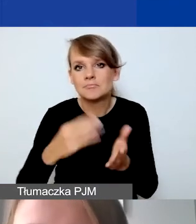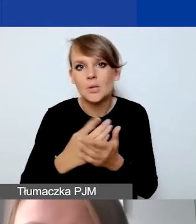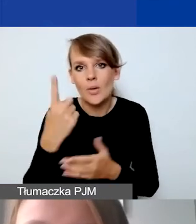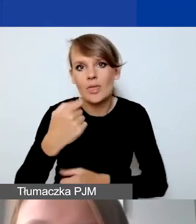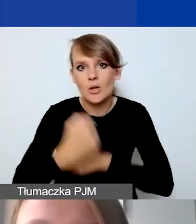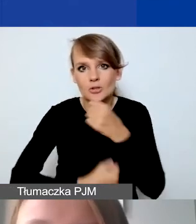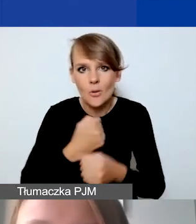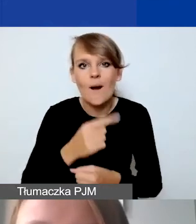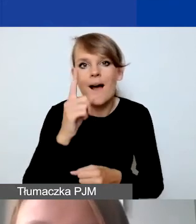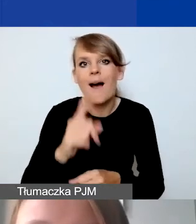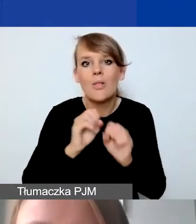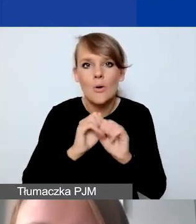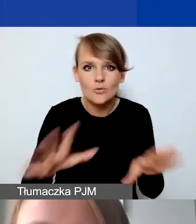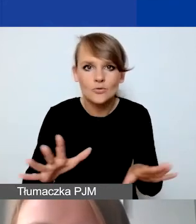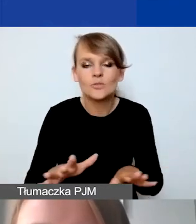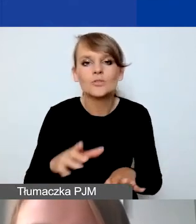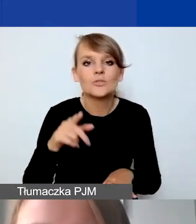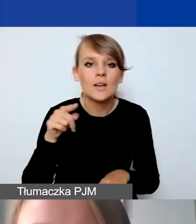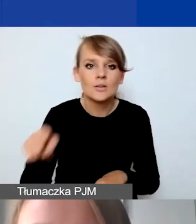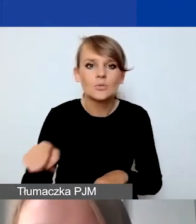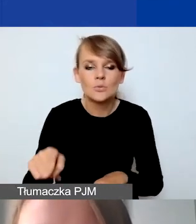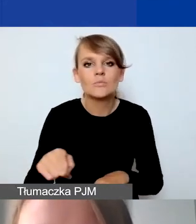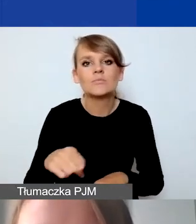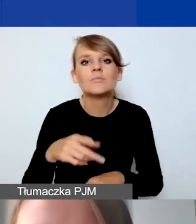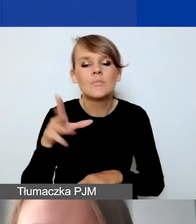Oczywiście poszczególnych linii budżetowych możemy umieścić więcej.